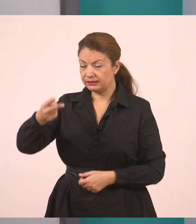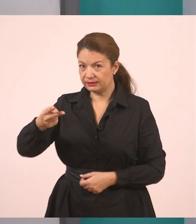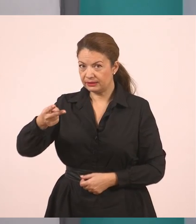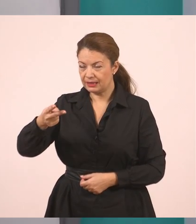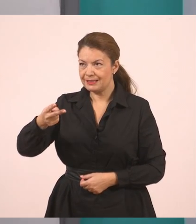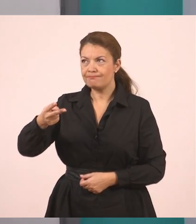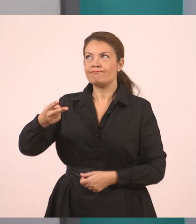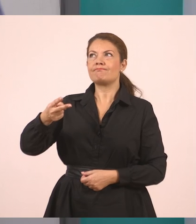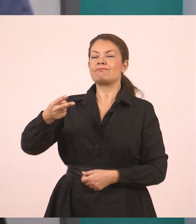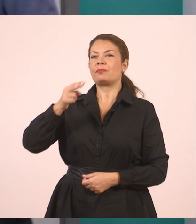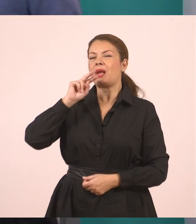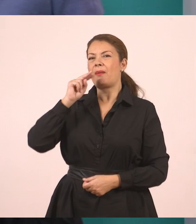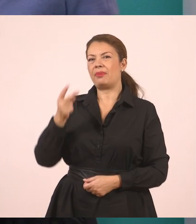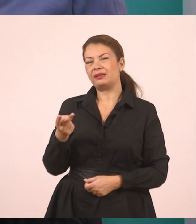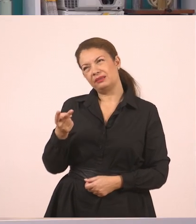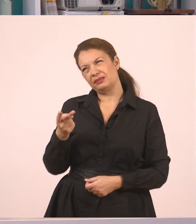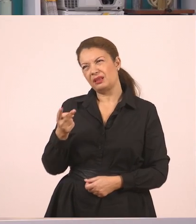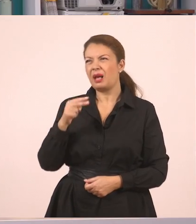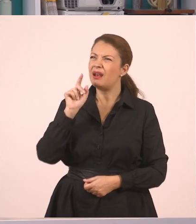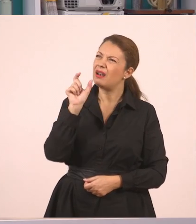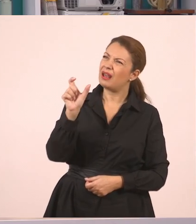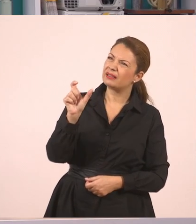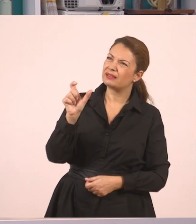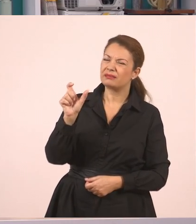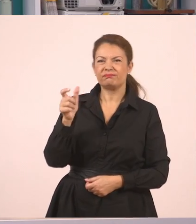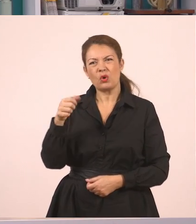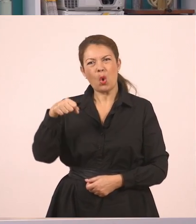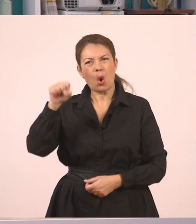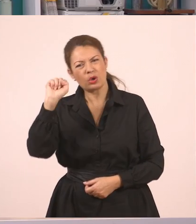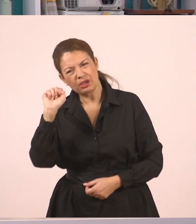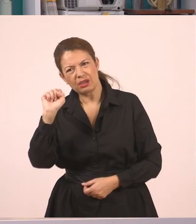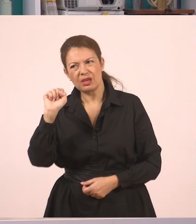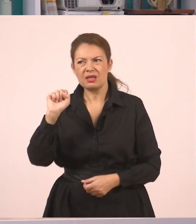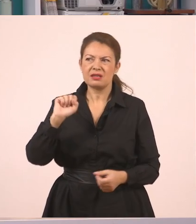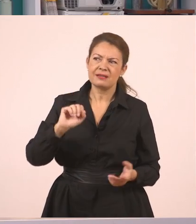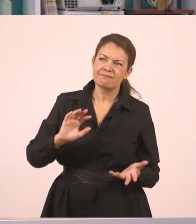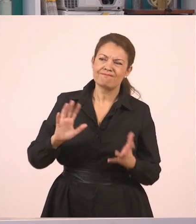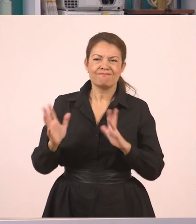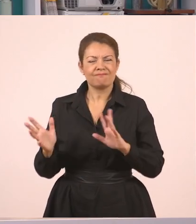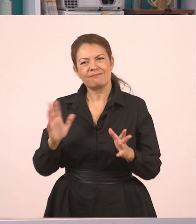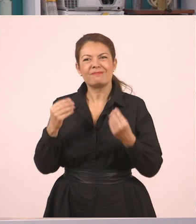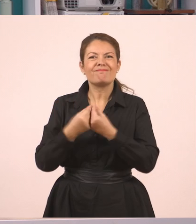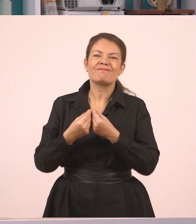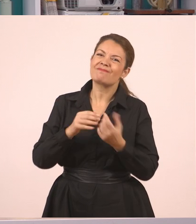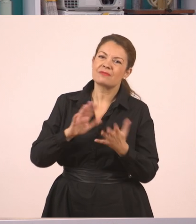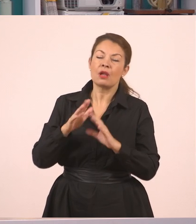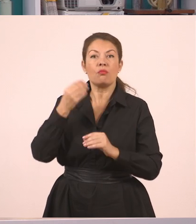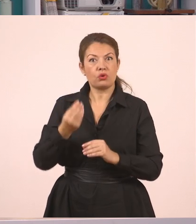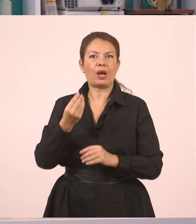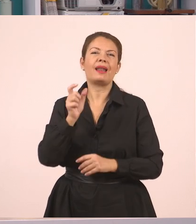Τώρα εδώ, παιδιά, μπορούμε να πούμε, όχι "απαντήσαμε, όχι", όχι ότι κάποιος θα έλεγε ότι είναι λάθος, μπορούμε να βάλουμε "κι εμείς απαντήσαμε αρνητικά".